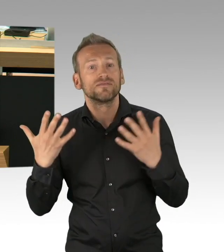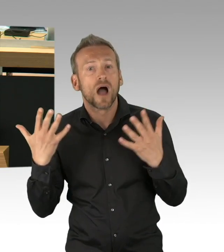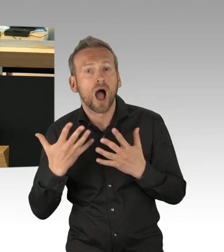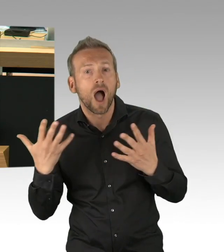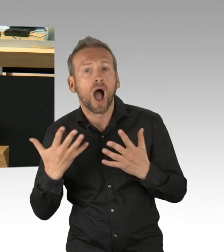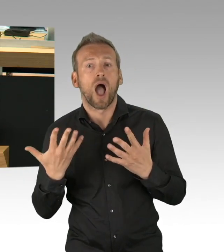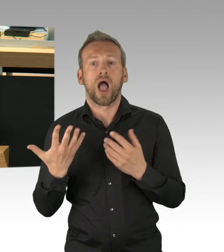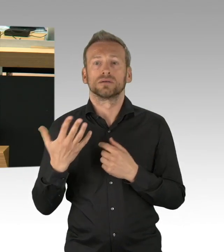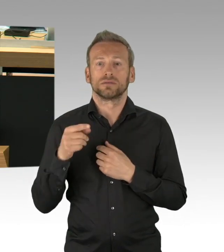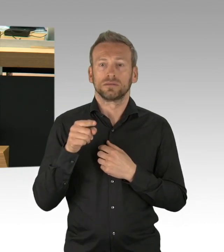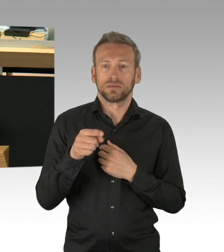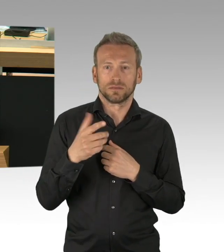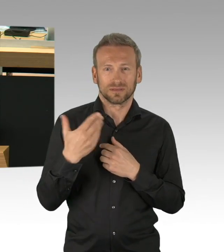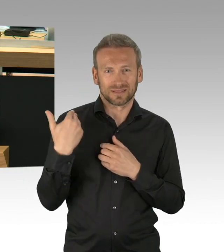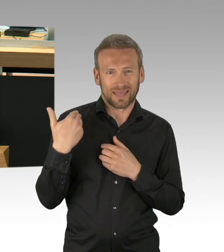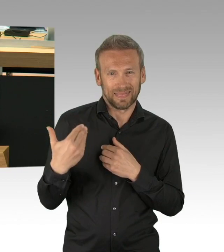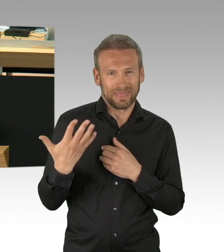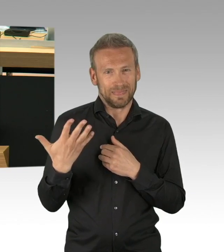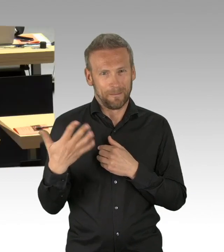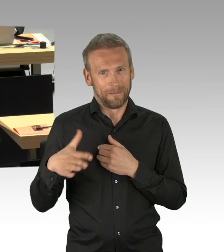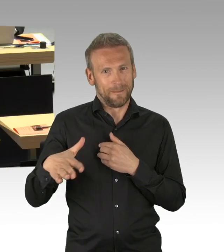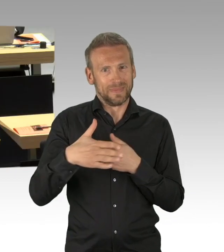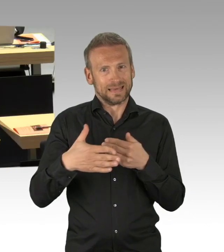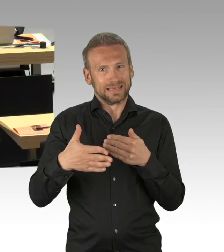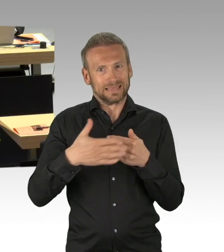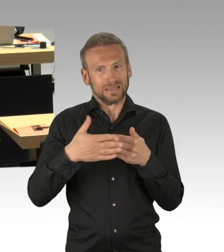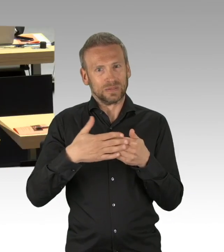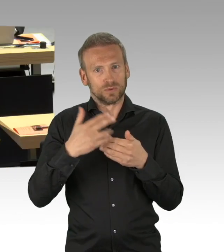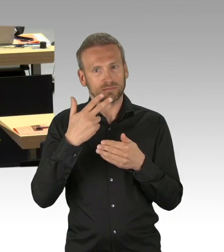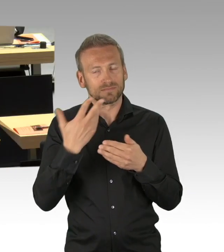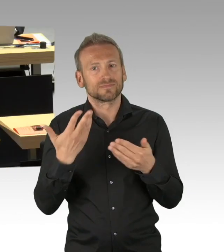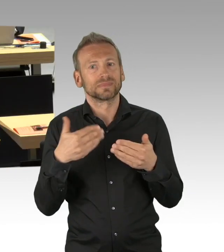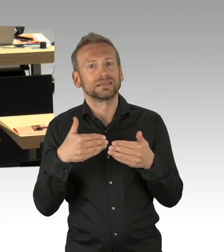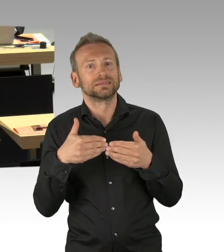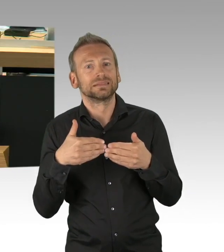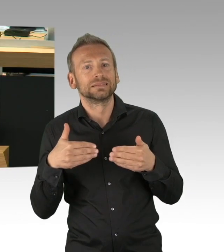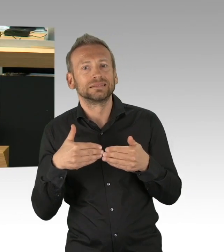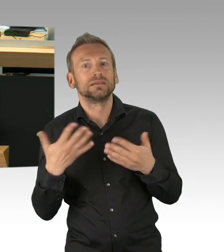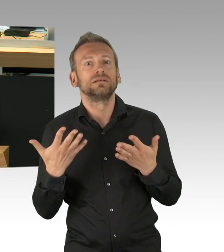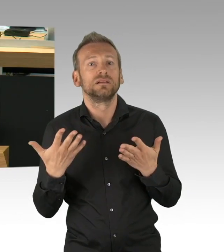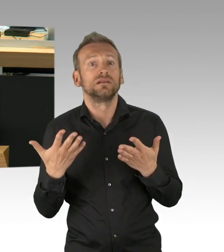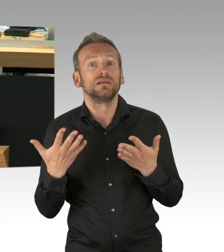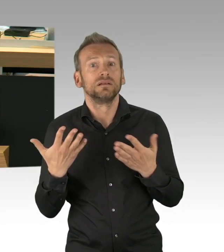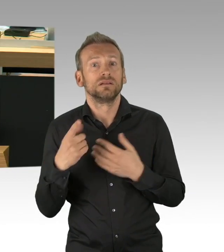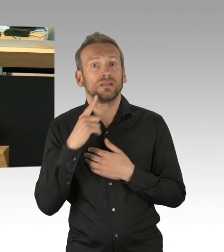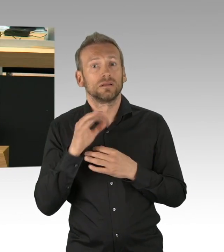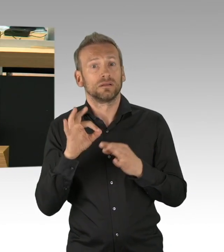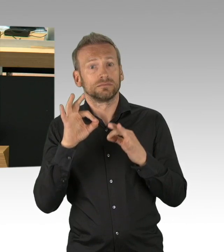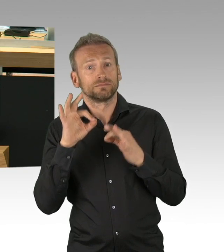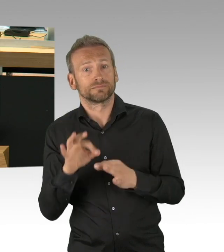nur noch 2440 von 32.869 Intensivbetten in unserem Land waren gestern von COVID-19-Patienten belegt,